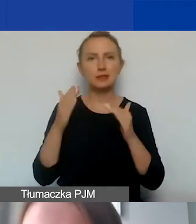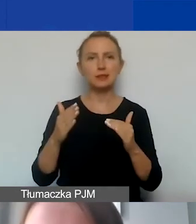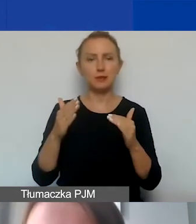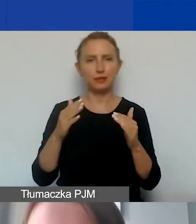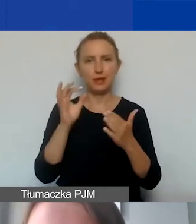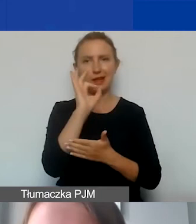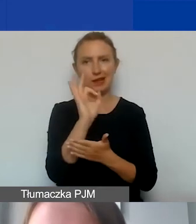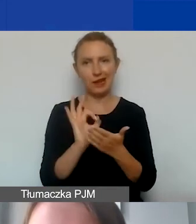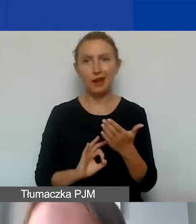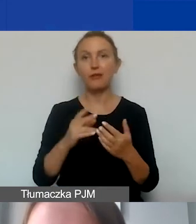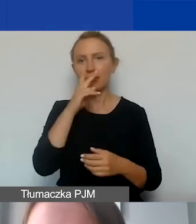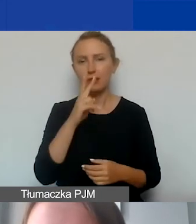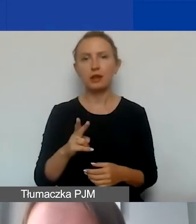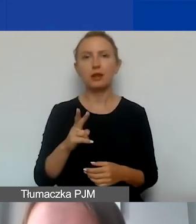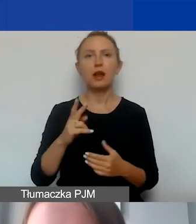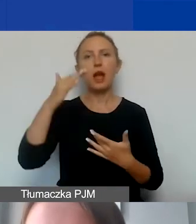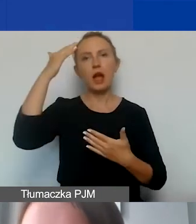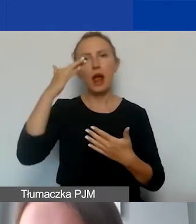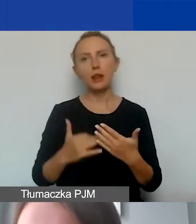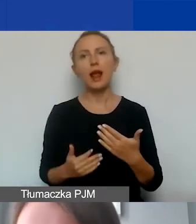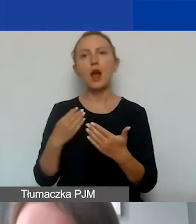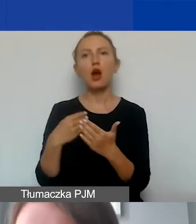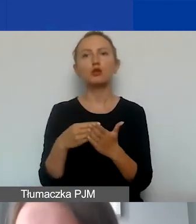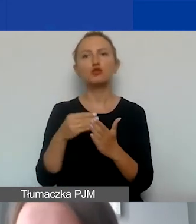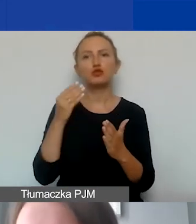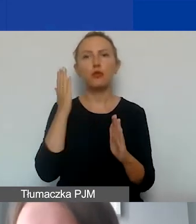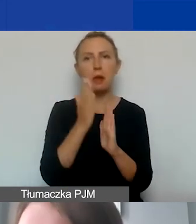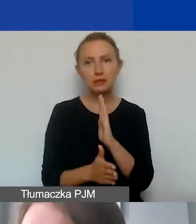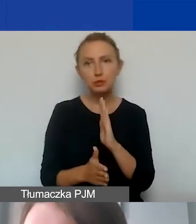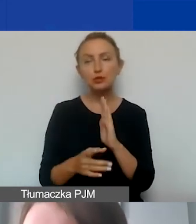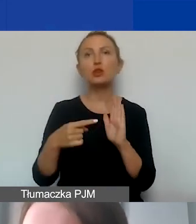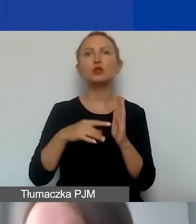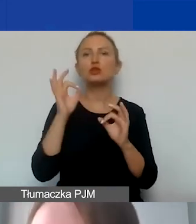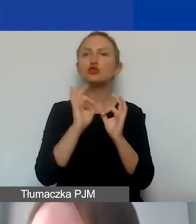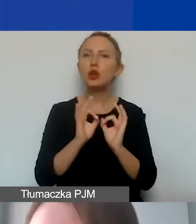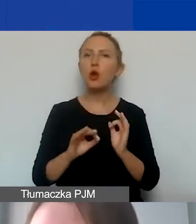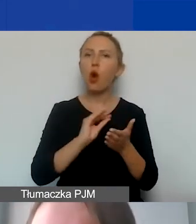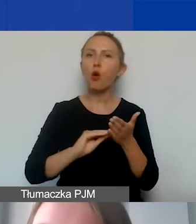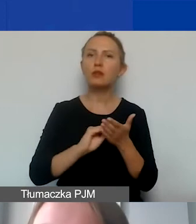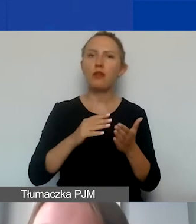w którym mamy wymieniony katalog kosztów bezpośrednich. One szczegółowo opisane są w naszym podręczniku,